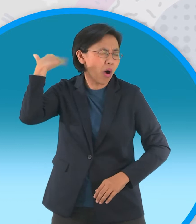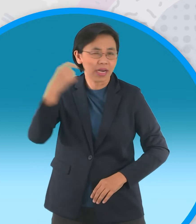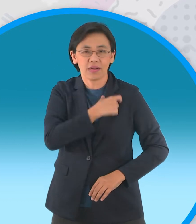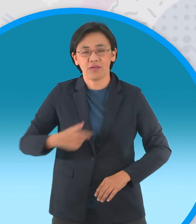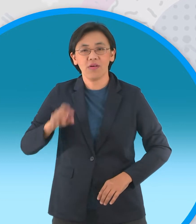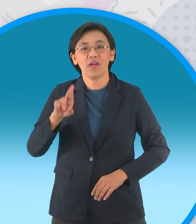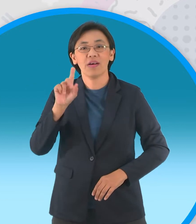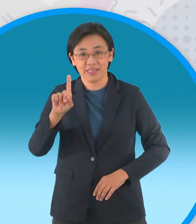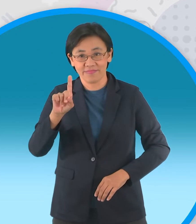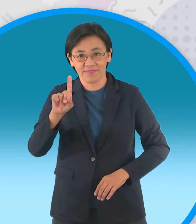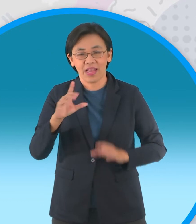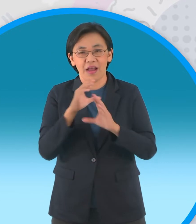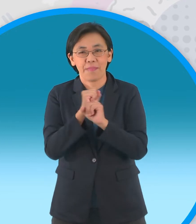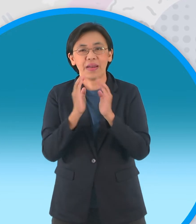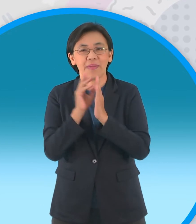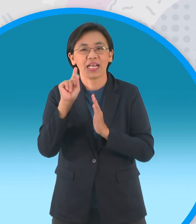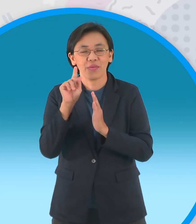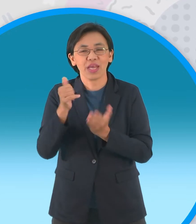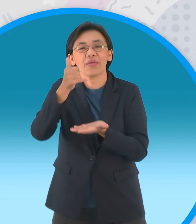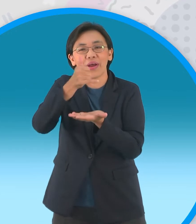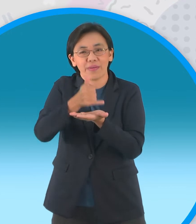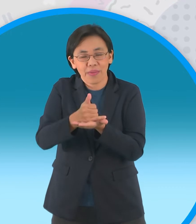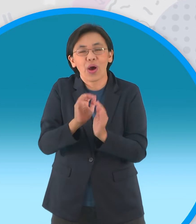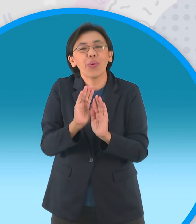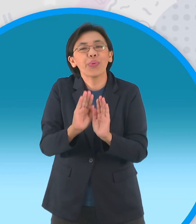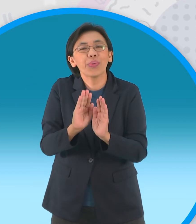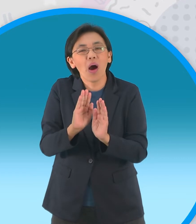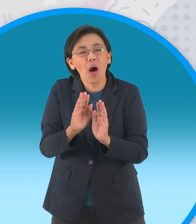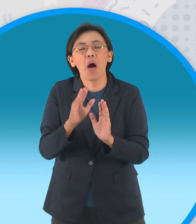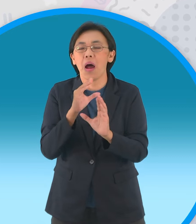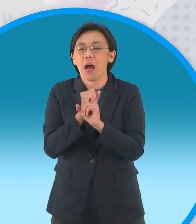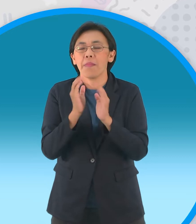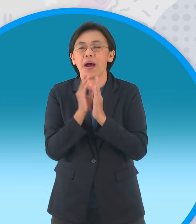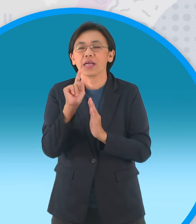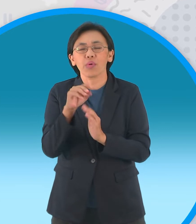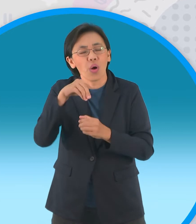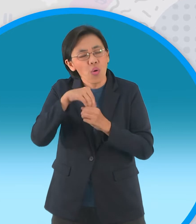ประดิษฐานของพระแก้วมรกตพระคู่บ้านคู่ เมืองของไทยเรานะจ๊ะ